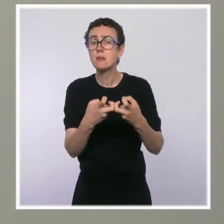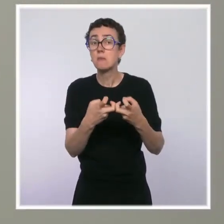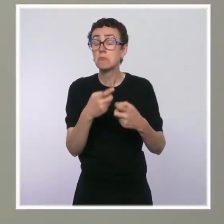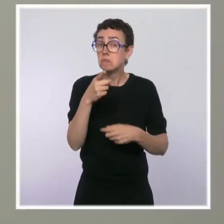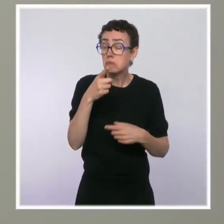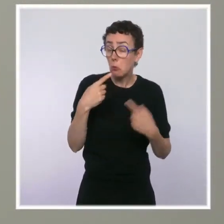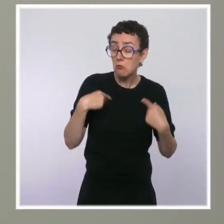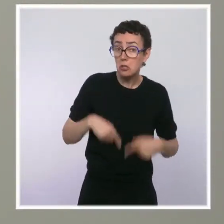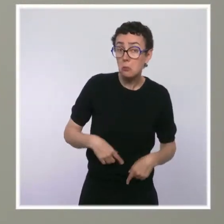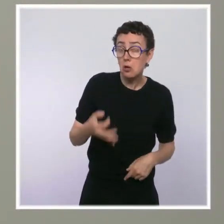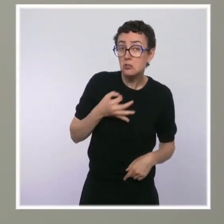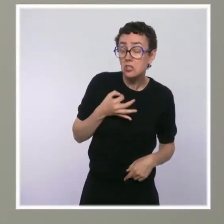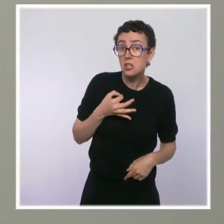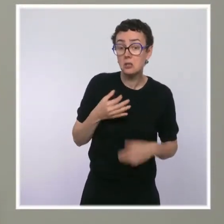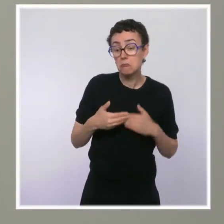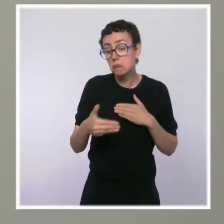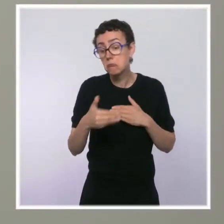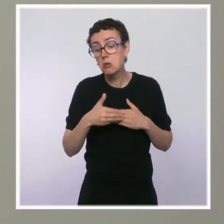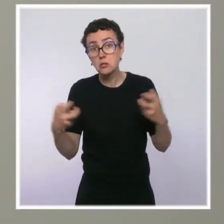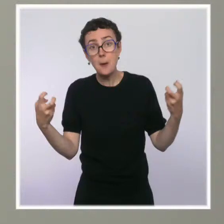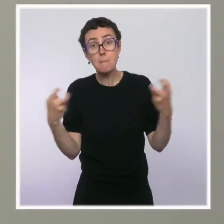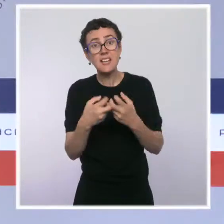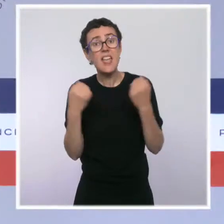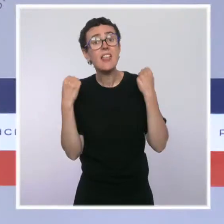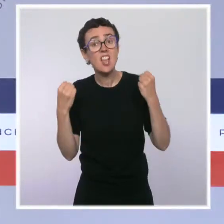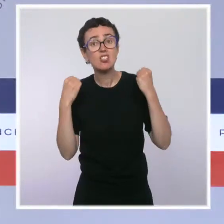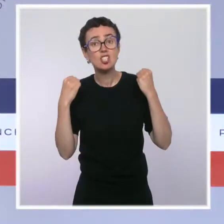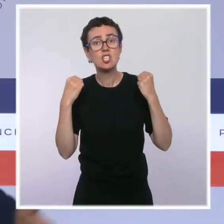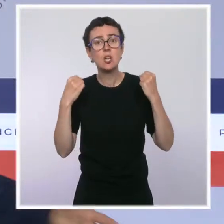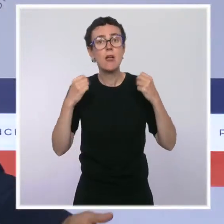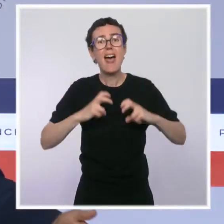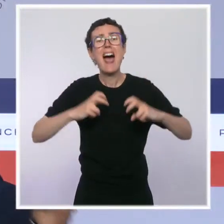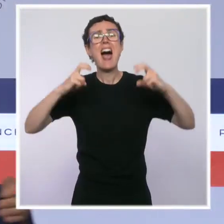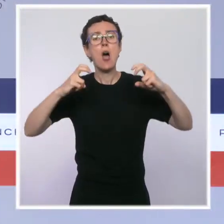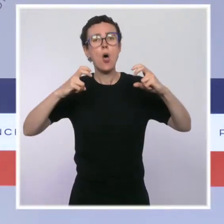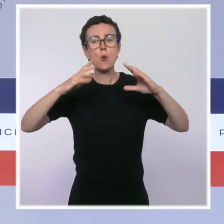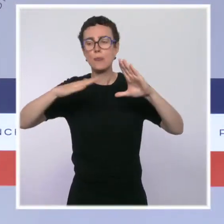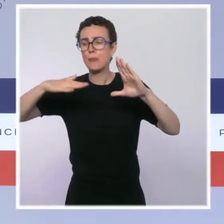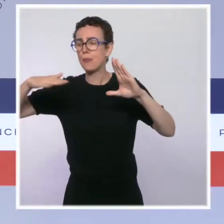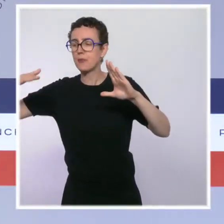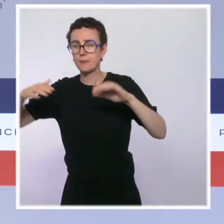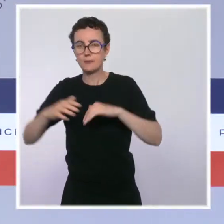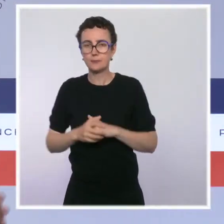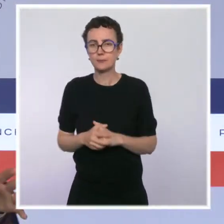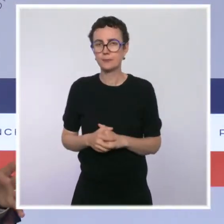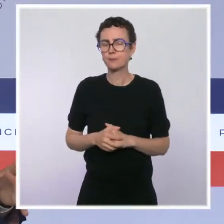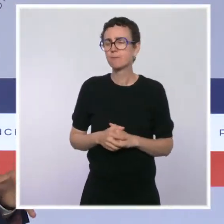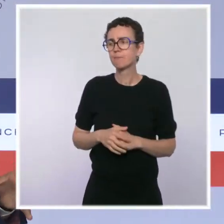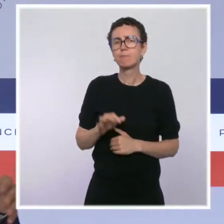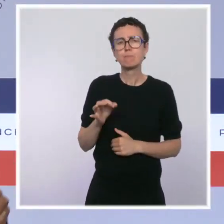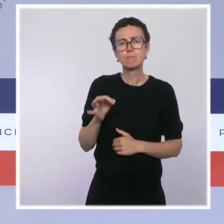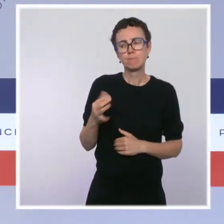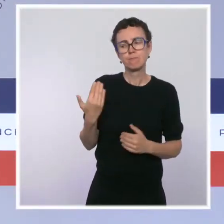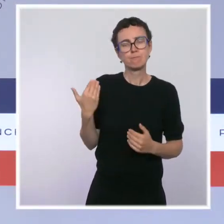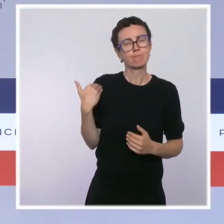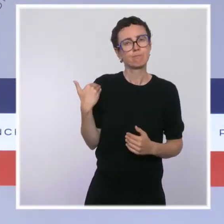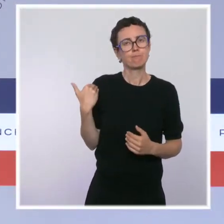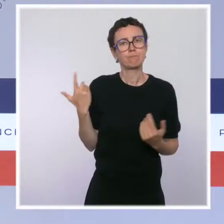prix de l'énergie dans les prochains mois, c'est ça ? Je faisais référence à des propos de Bruno Le Maire qu'il a tenus dans La Presse. Je ne sais plus chez qui c'était, mais c'était chez certains